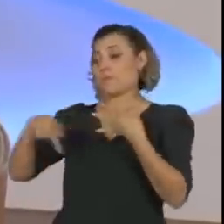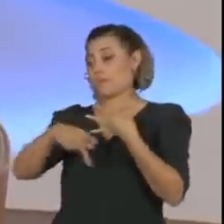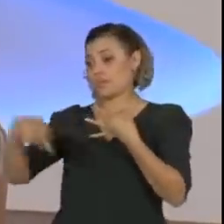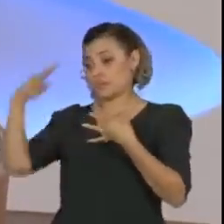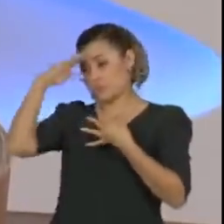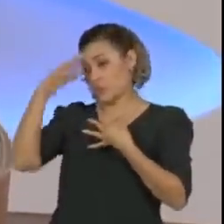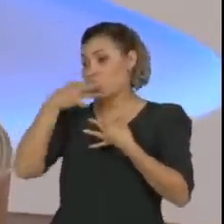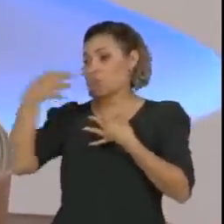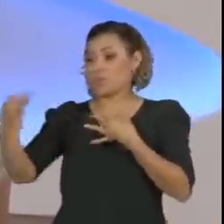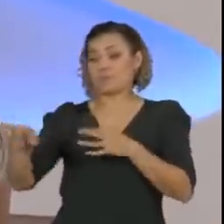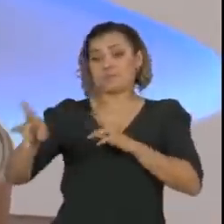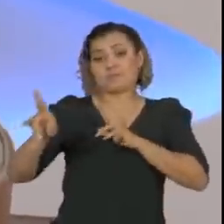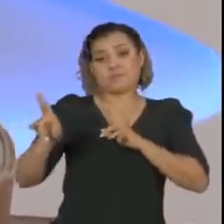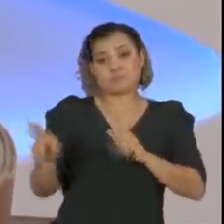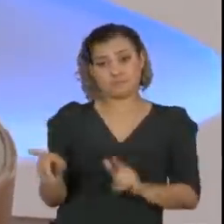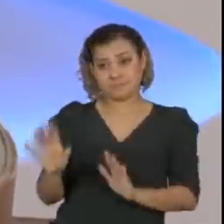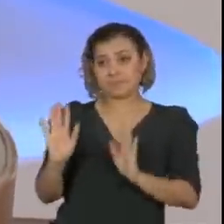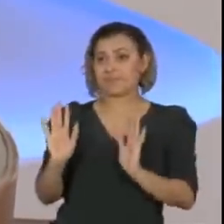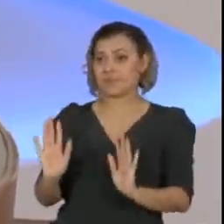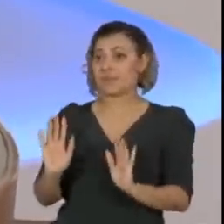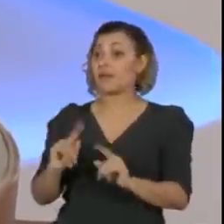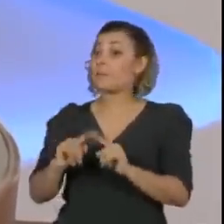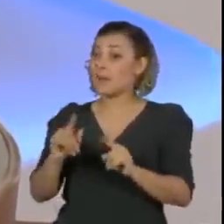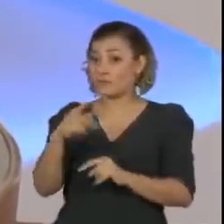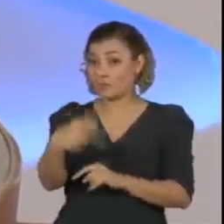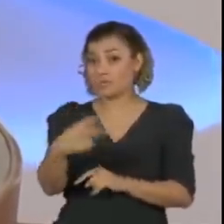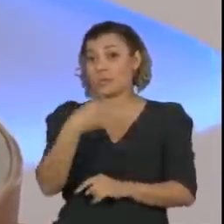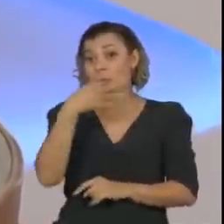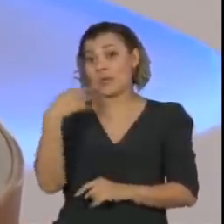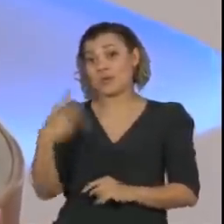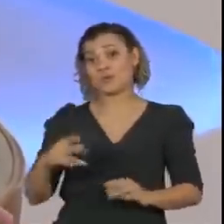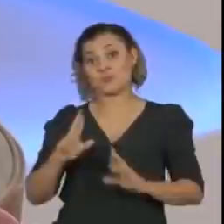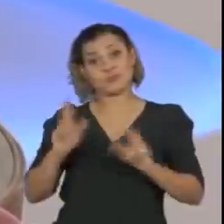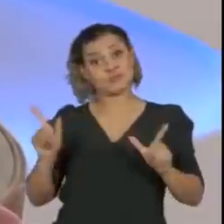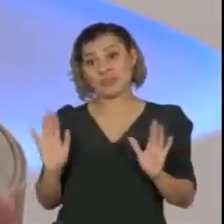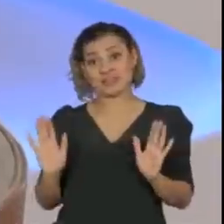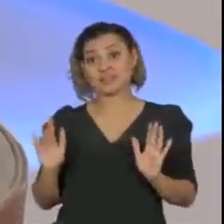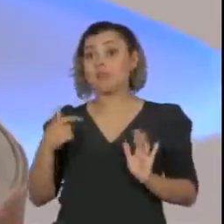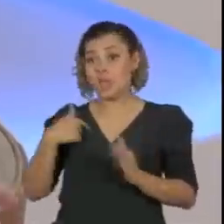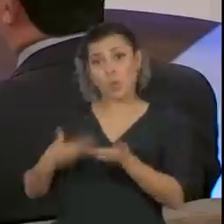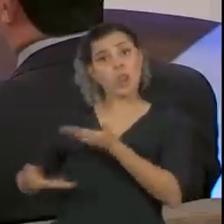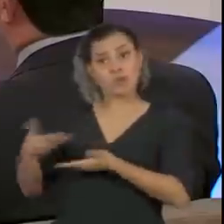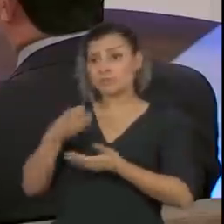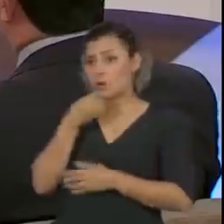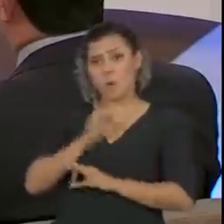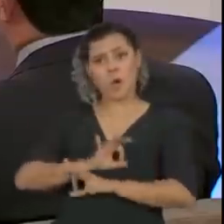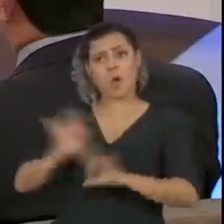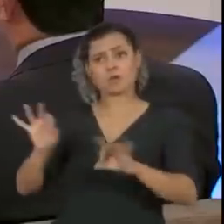avaliação que você que está fazendo. Eu, na verdade, tenho uma relação ótima com o presidente, uma relação muito boa.